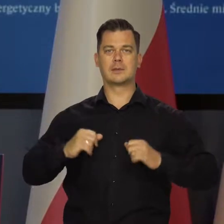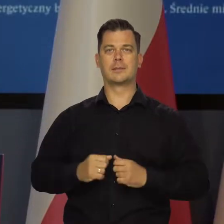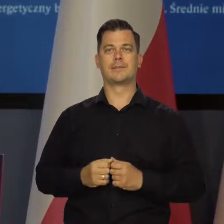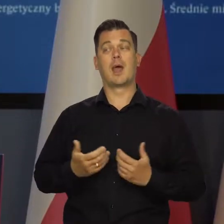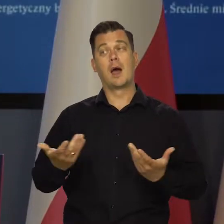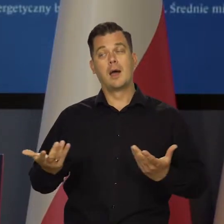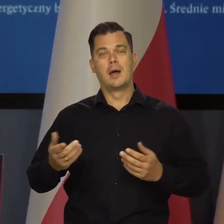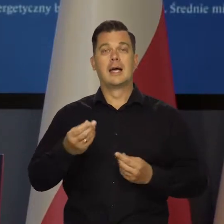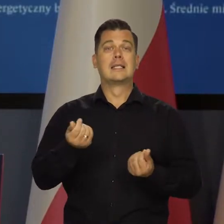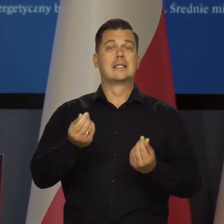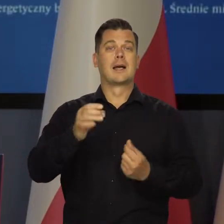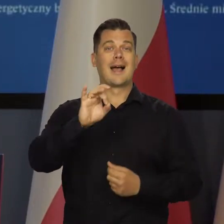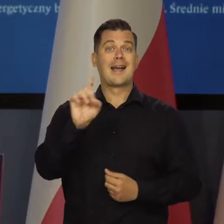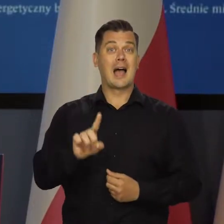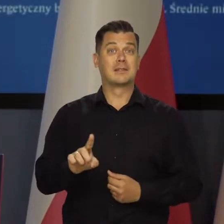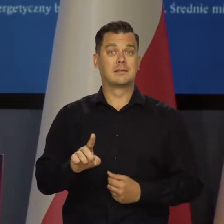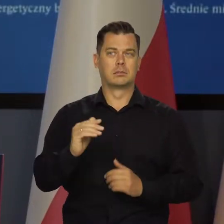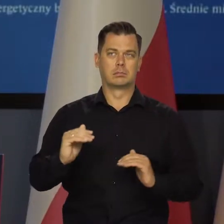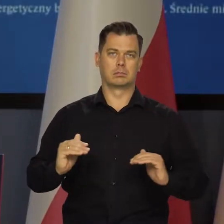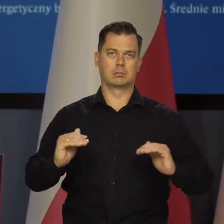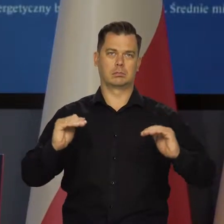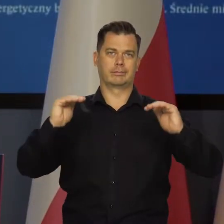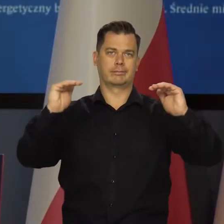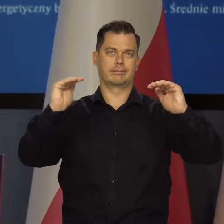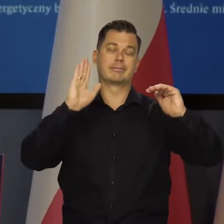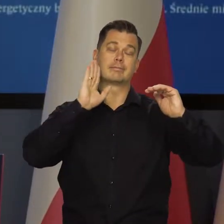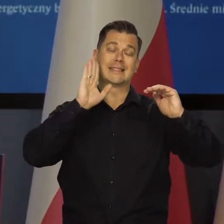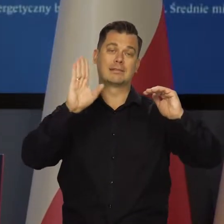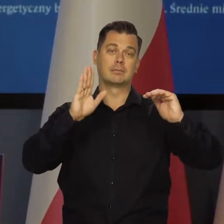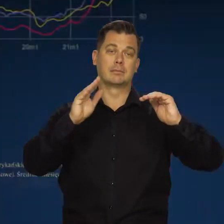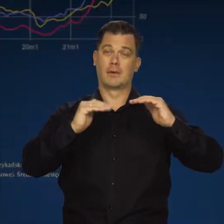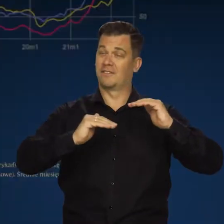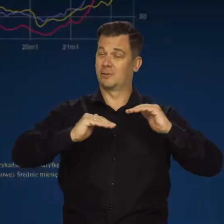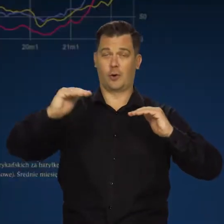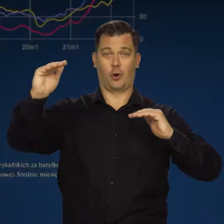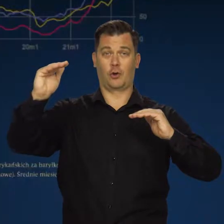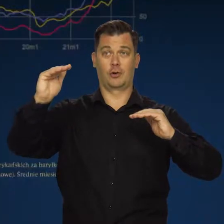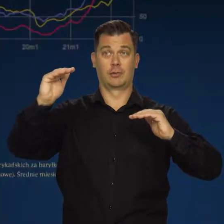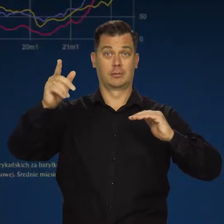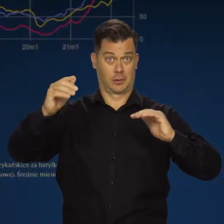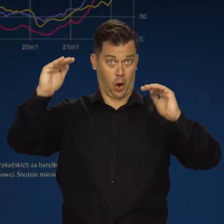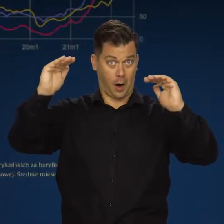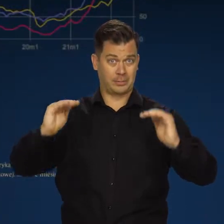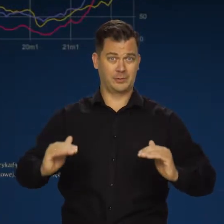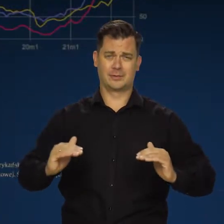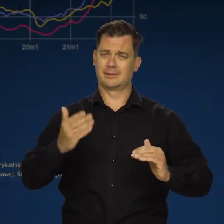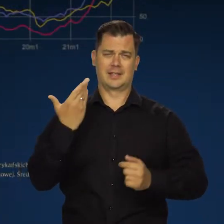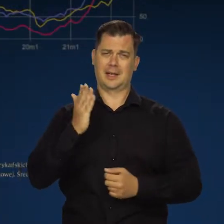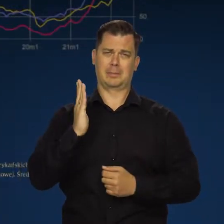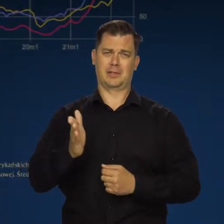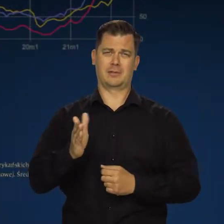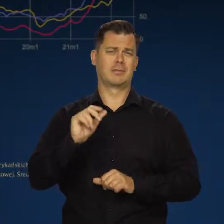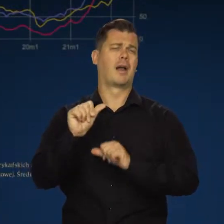Niestety, ceny gazu na rynkach hurtowych pozostaną bardzo wysokie. To się szybko nie zmieni przez wiele lat.